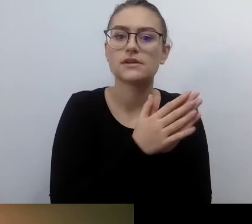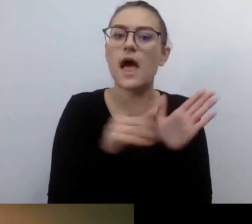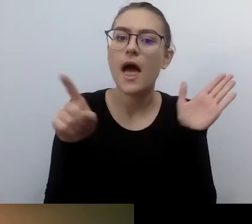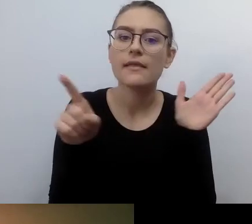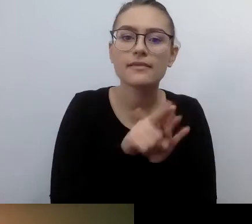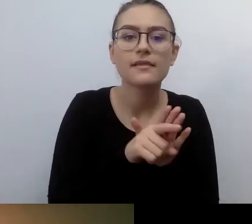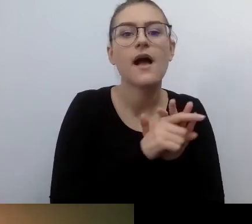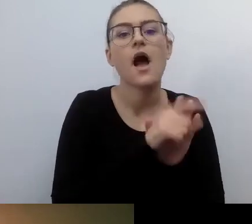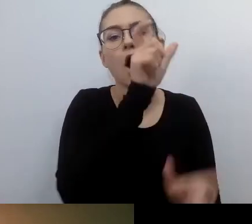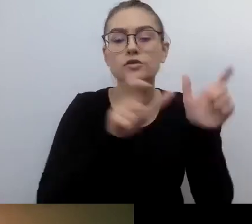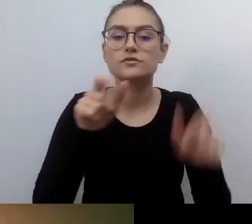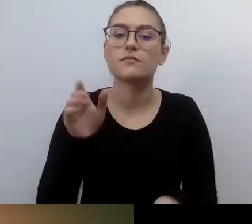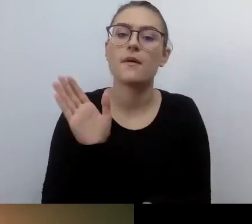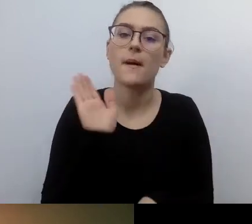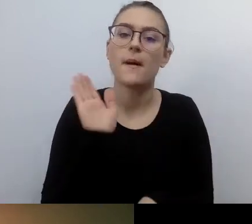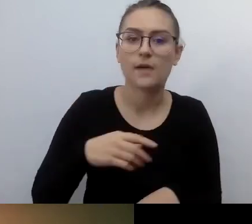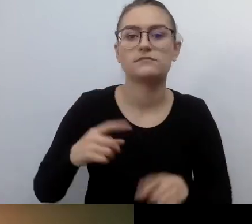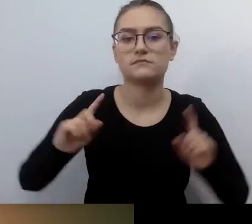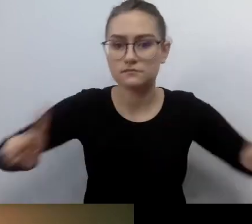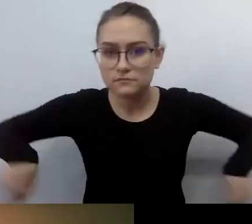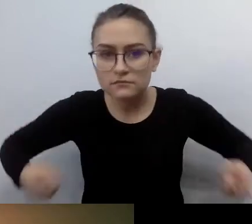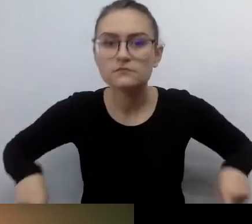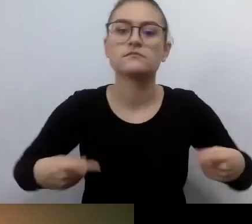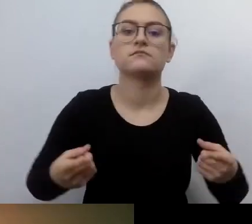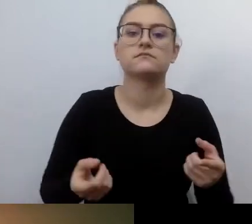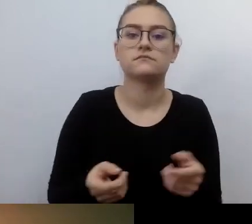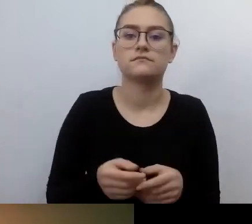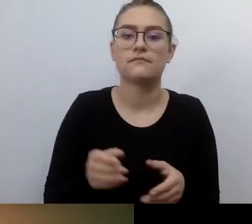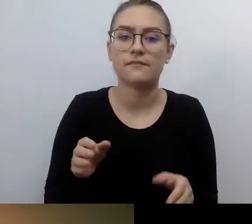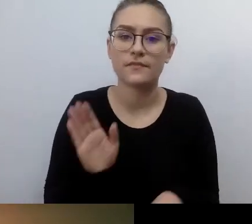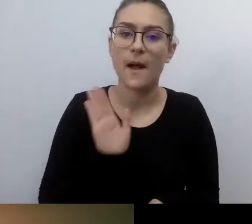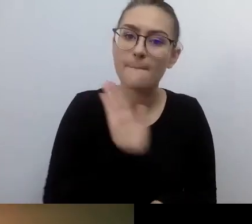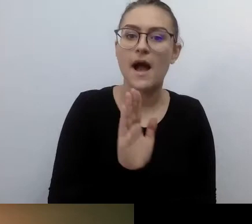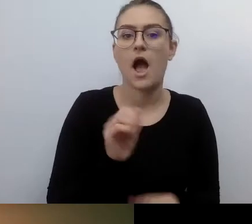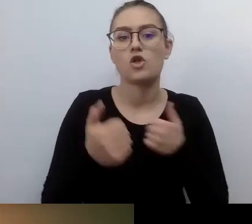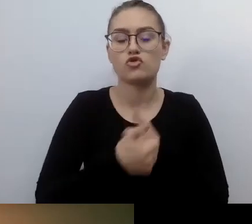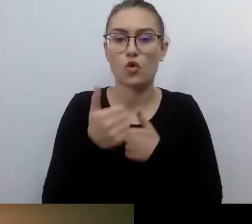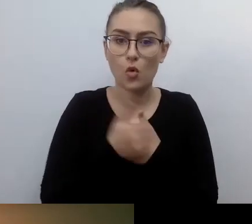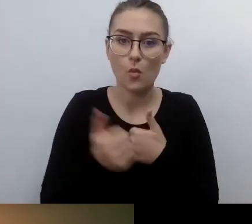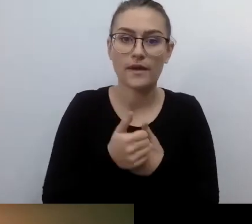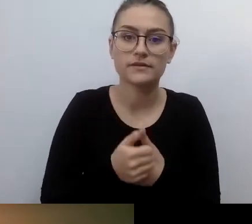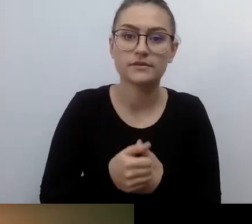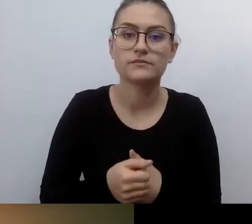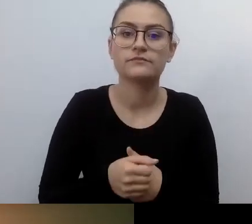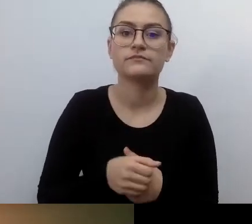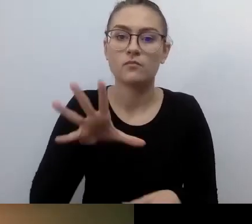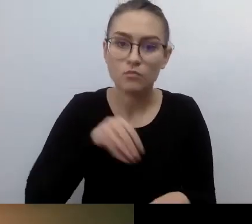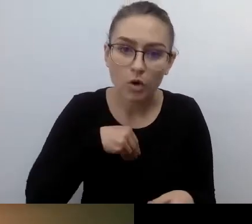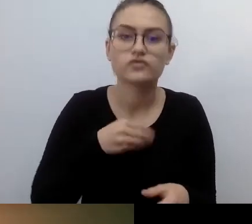i mają specjalne dokumenty pozwalające na parkowanie w tym miejscu. Te miejsca były permanentnie zastawiane.